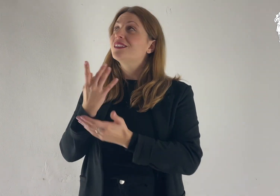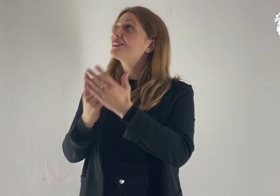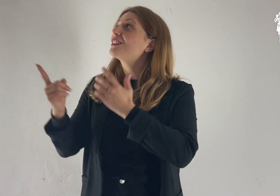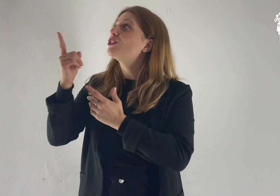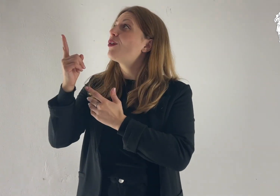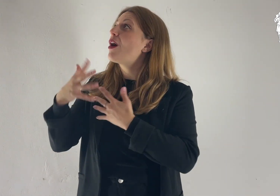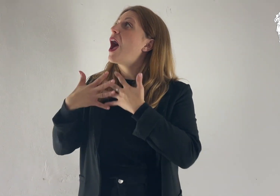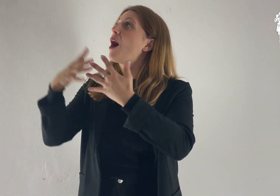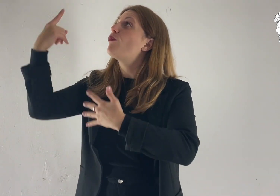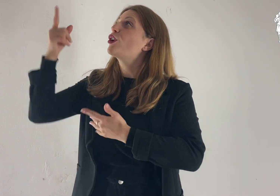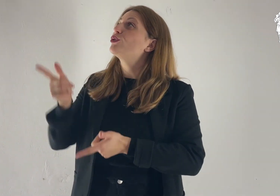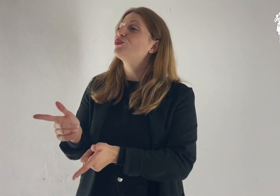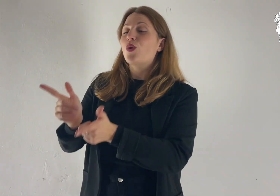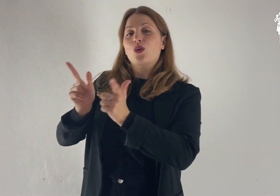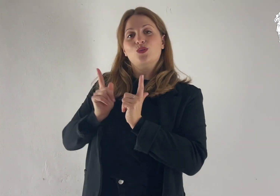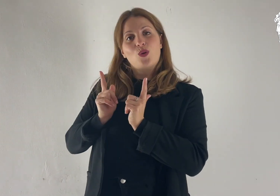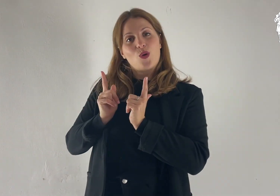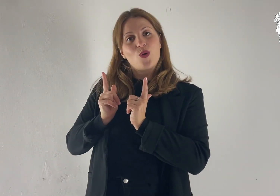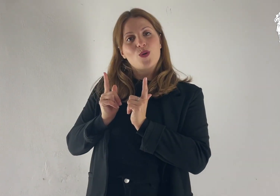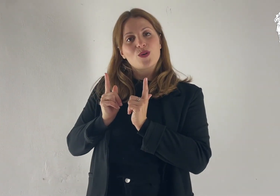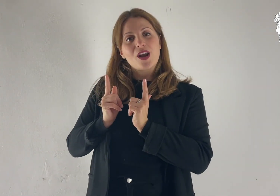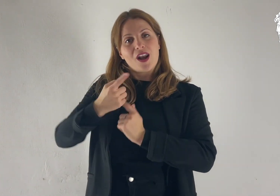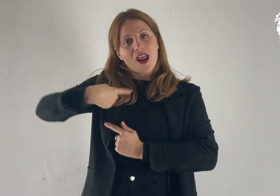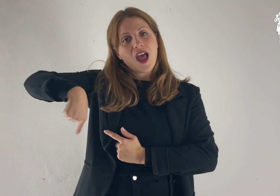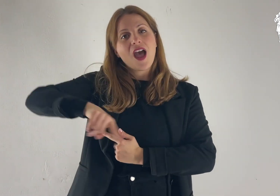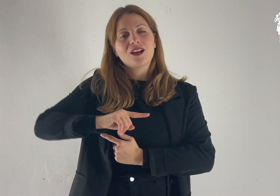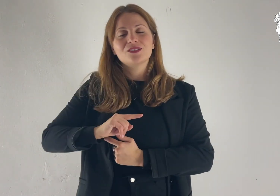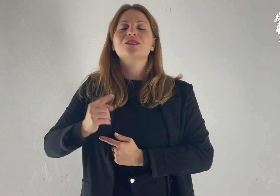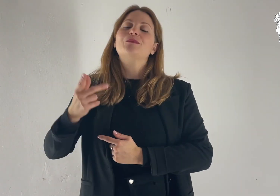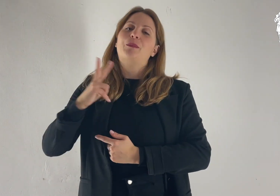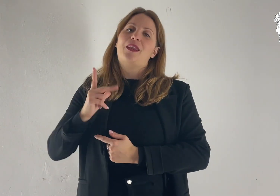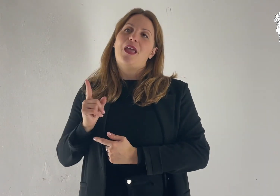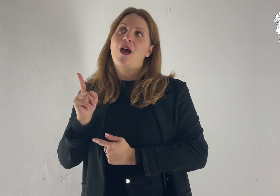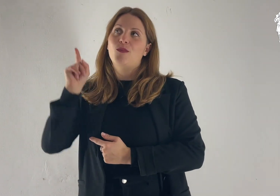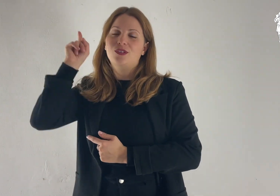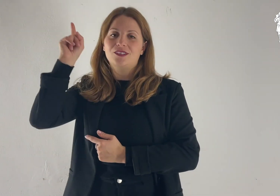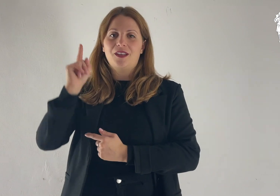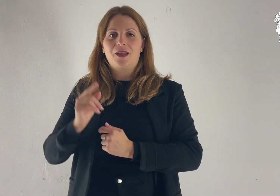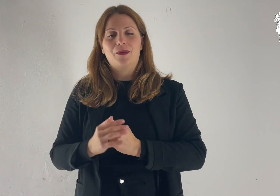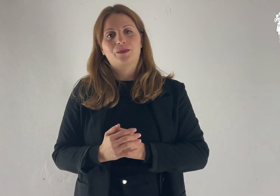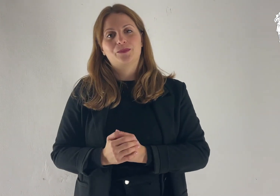Donaci, Signore, il tuo amore: in te speriamo.